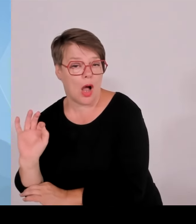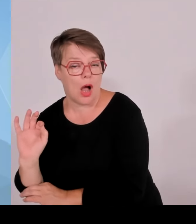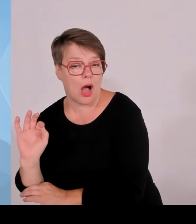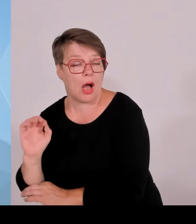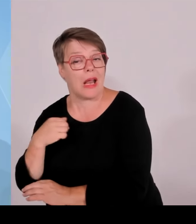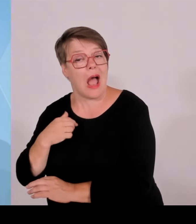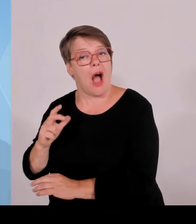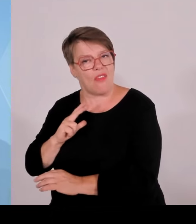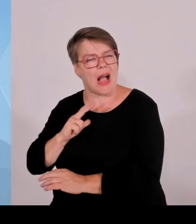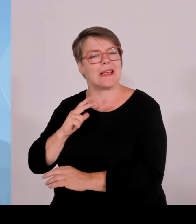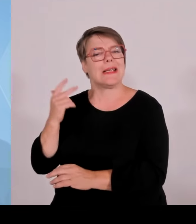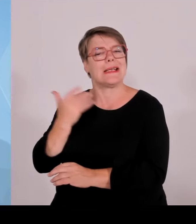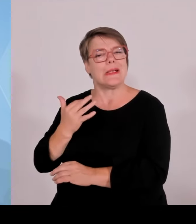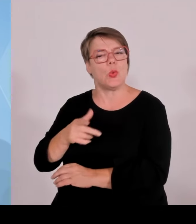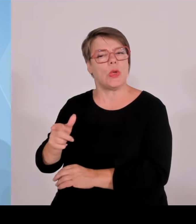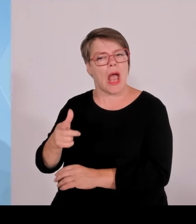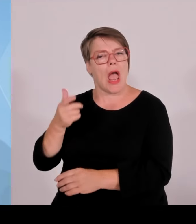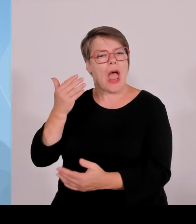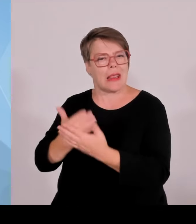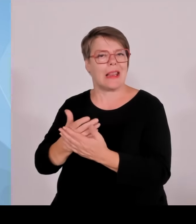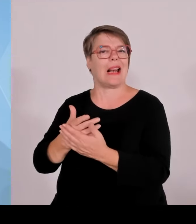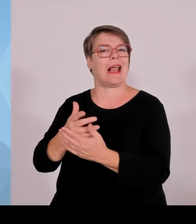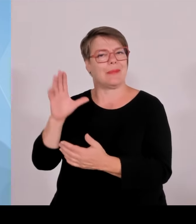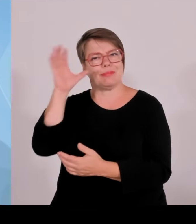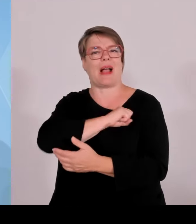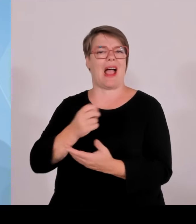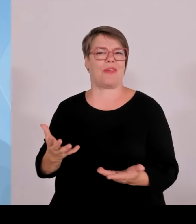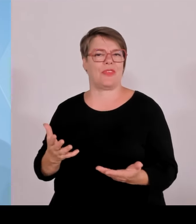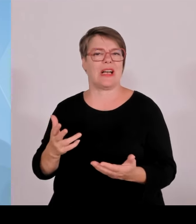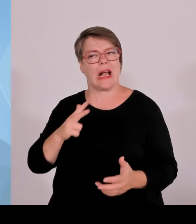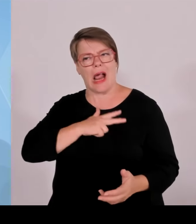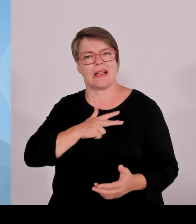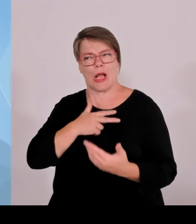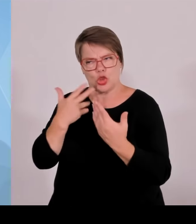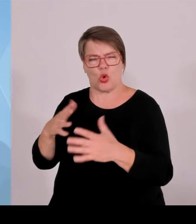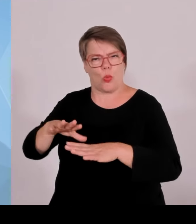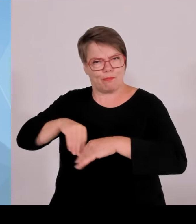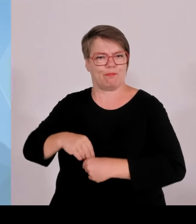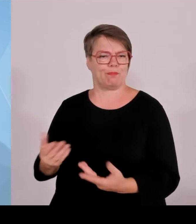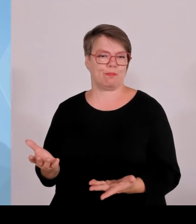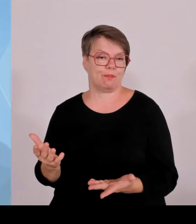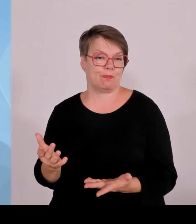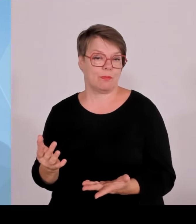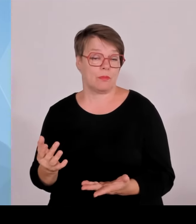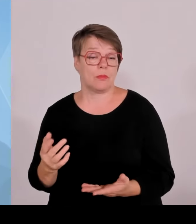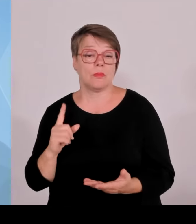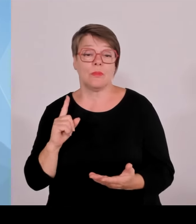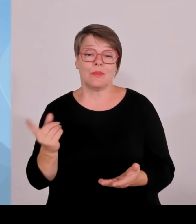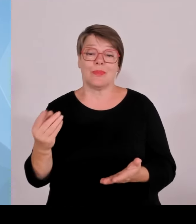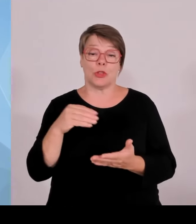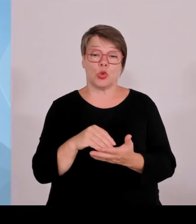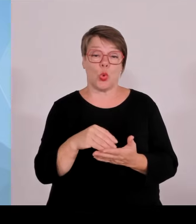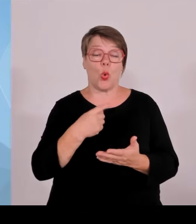und Wissenschaftsstandort ist und dies auch bleiben soll, wozu wir heute verschiedene weitreichende Beschlüsse gefasst haben.